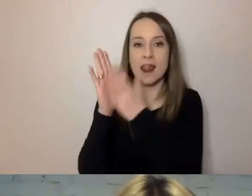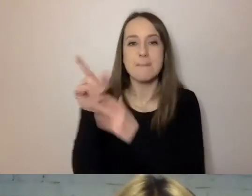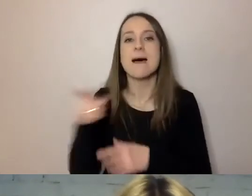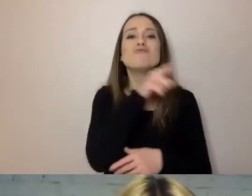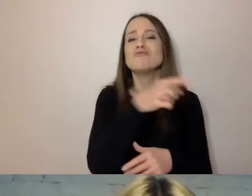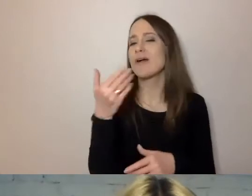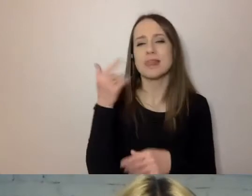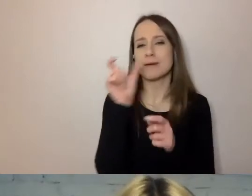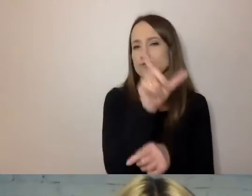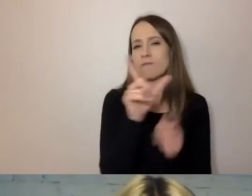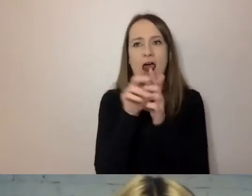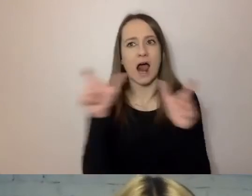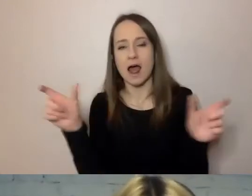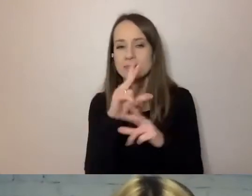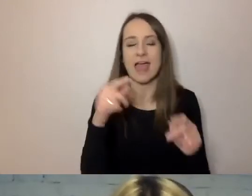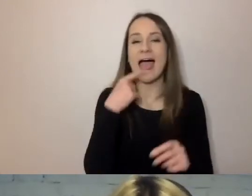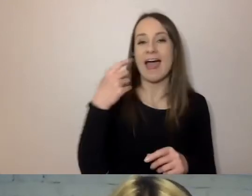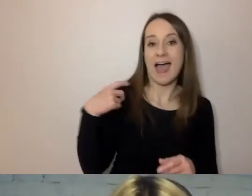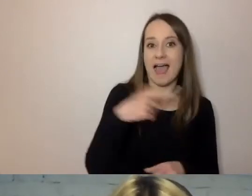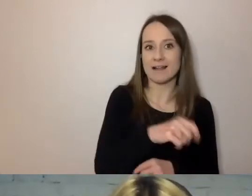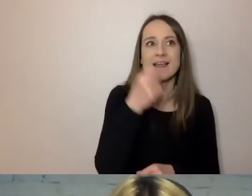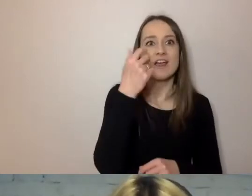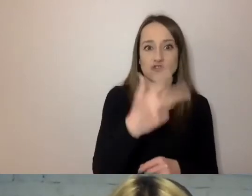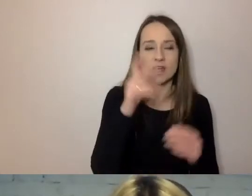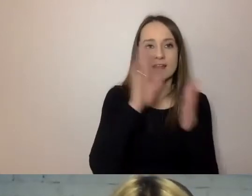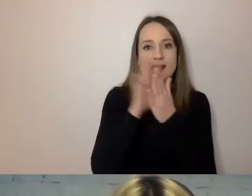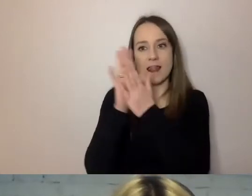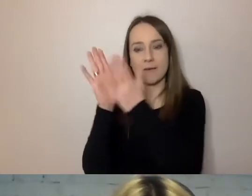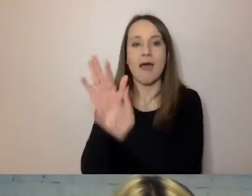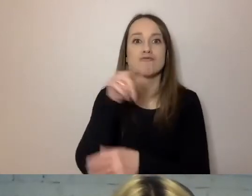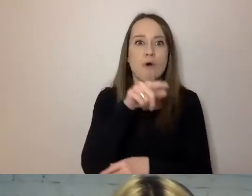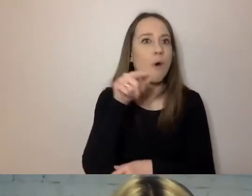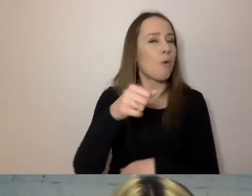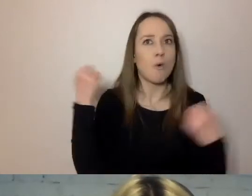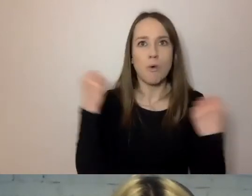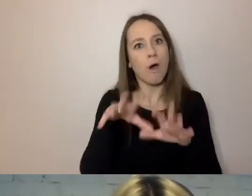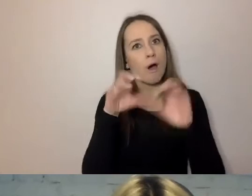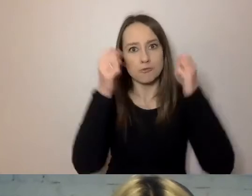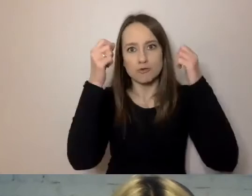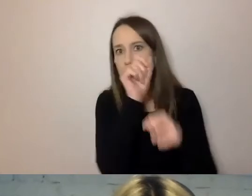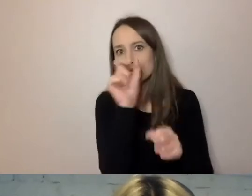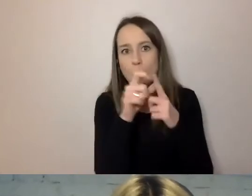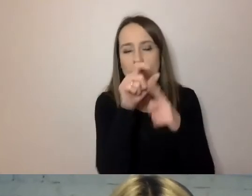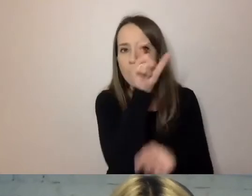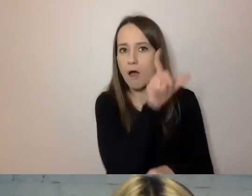a dla Anglików trzy sylaby to już jest długi wyraz. W polskim miara jest nieco inna.